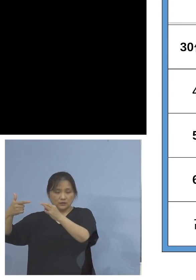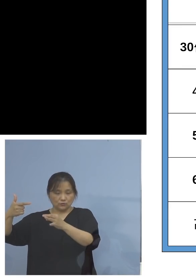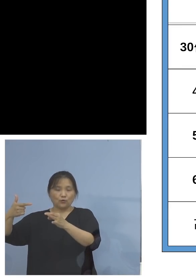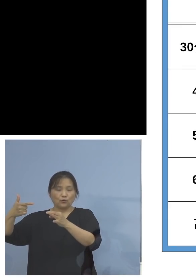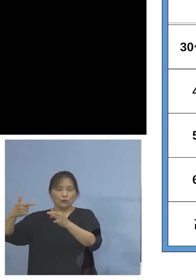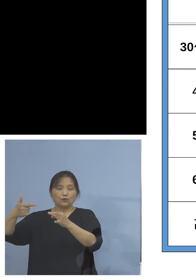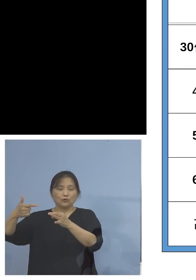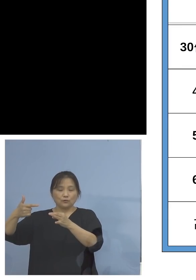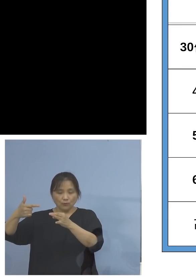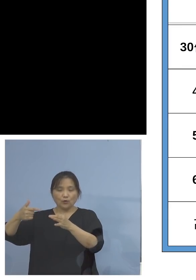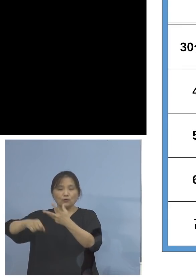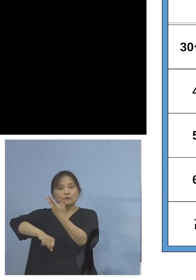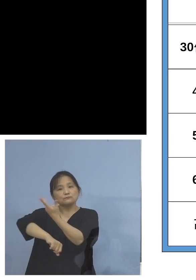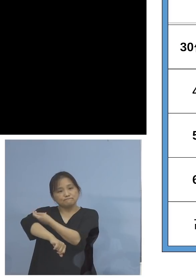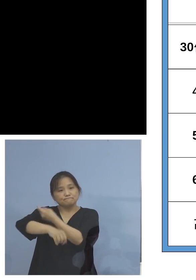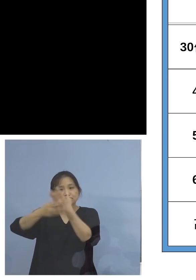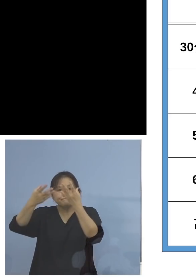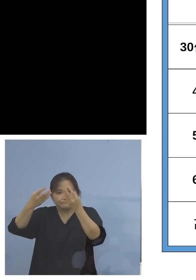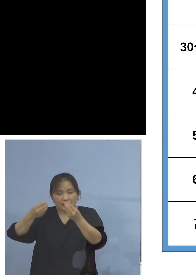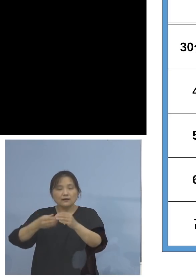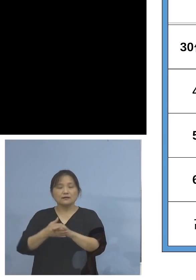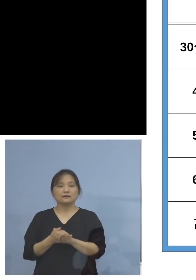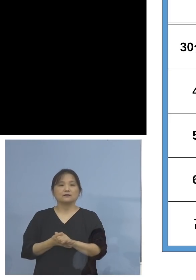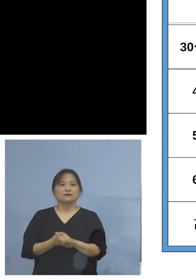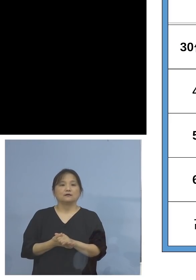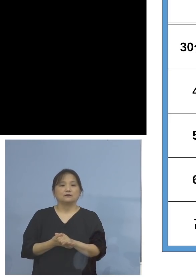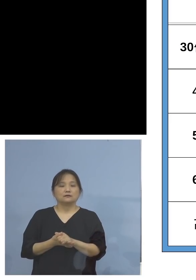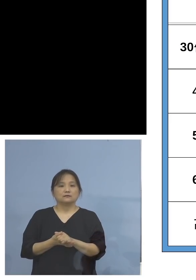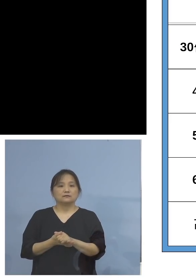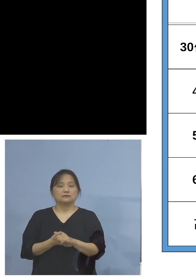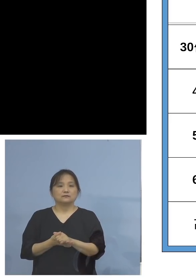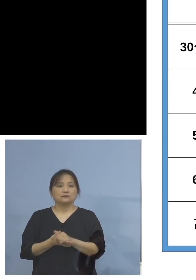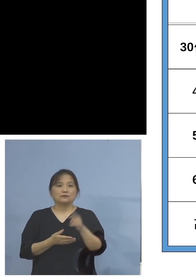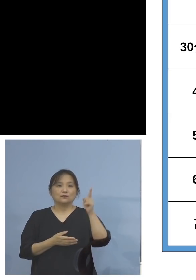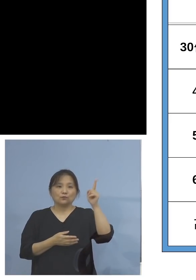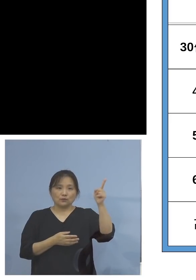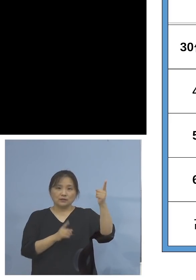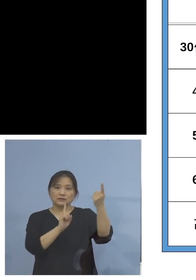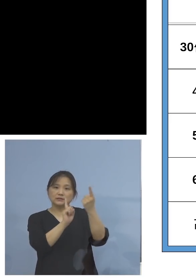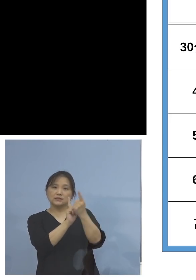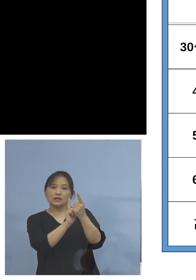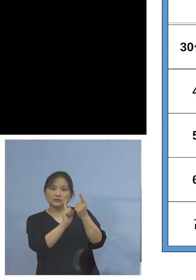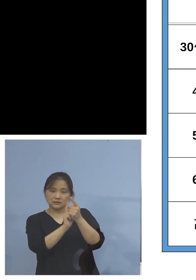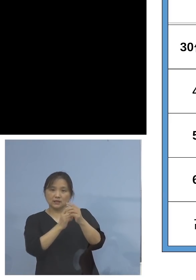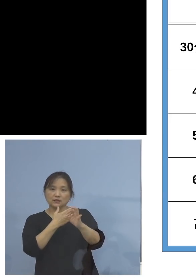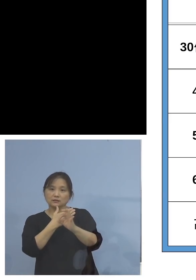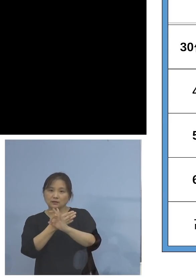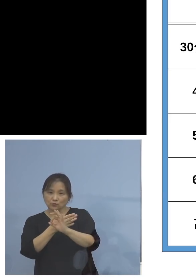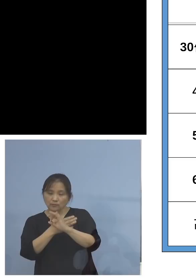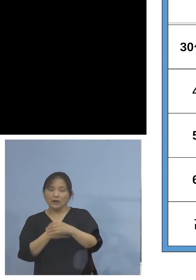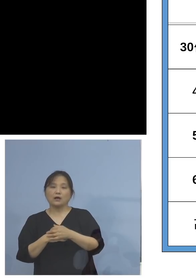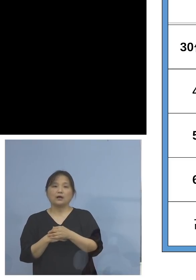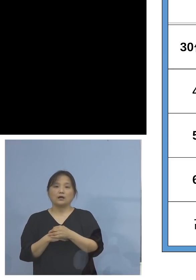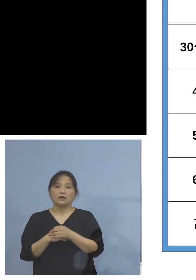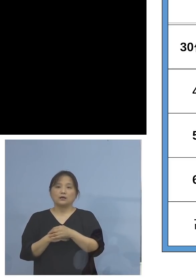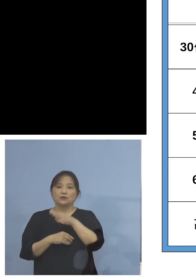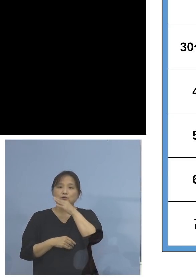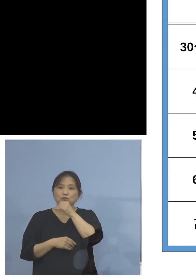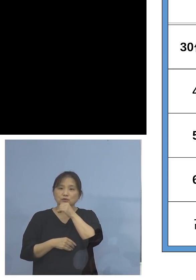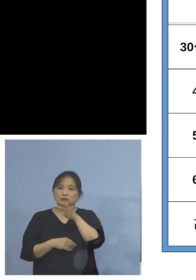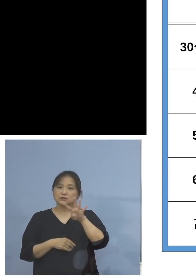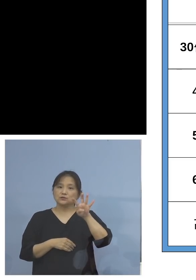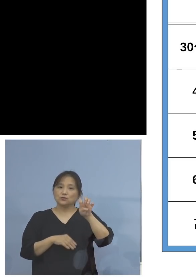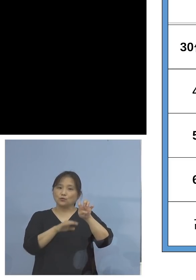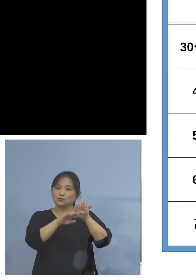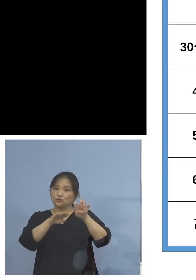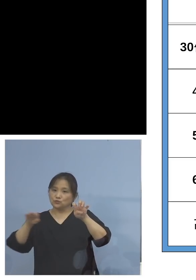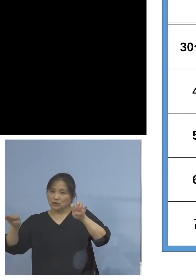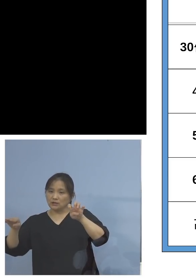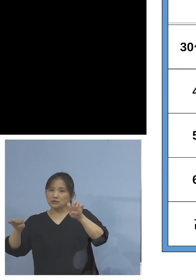比率になっているところでもあります これに対して、例えば40代、50代の2回